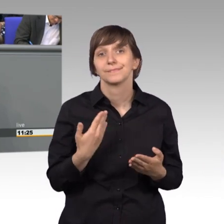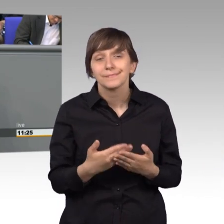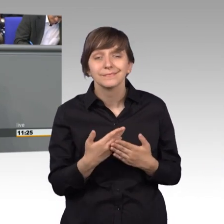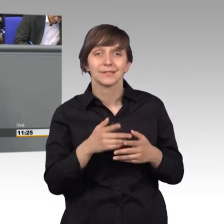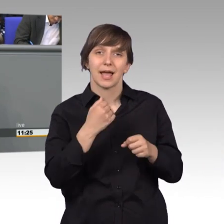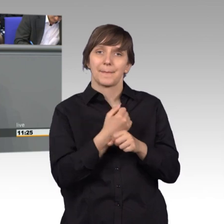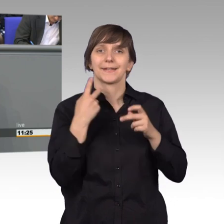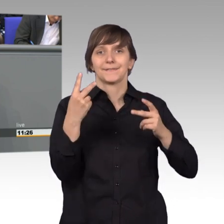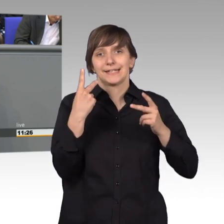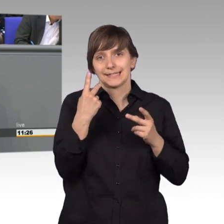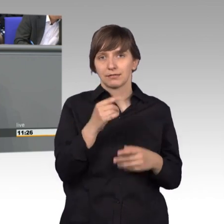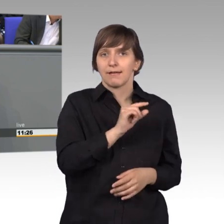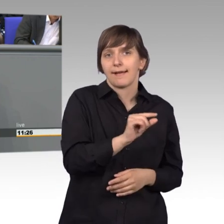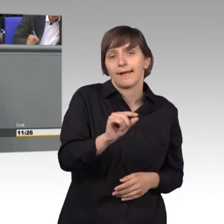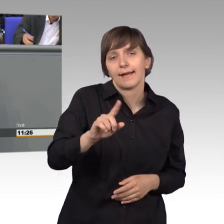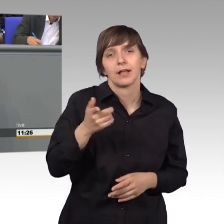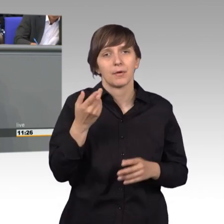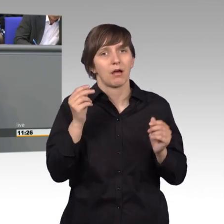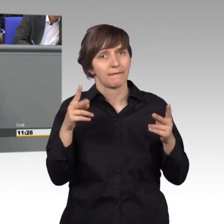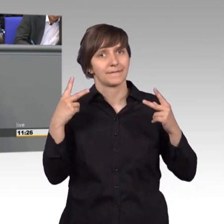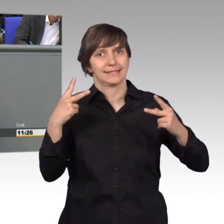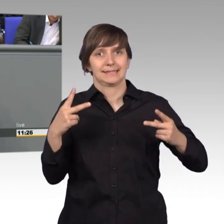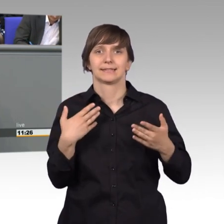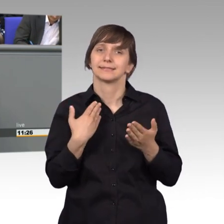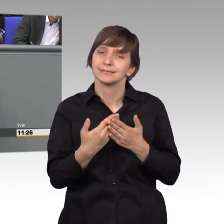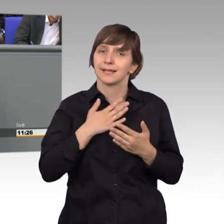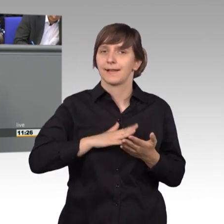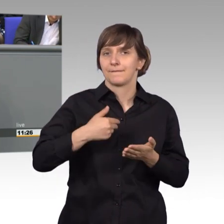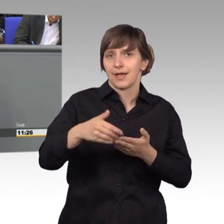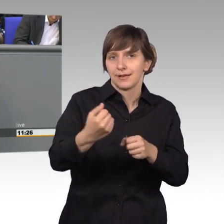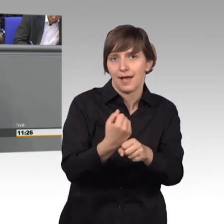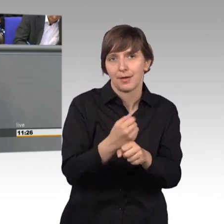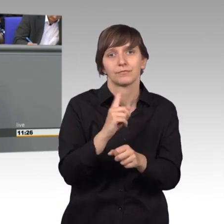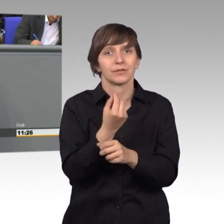und das sollten wir immer wieder auch daran arbeiten und wir sollten uns dieser Arbeit auch verpflichtet fühlen.